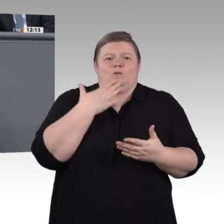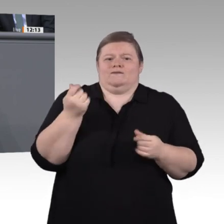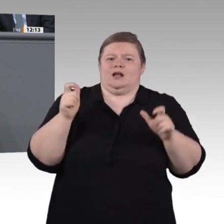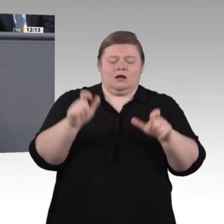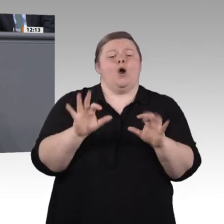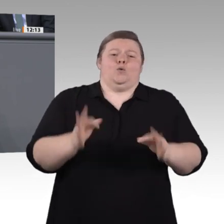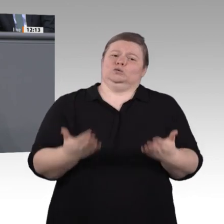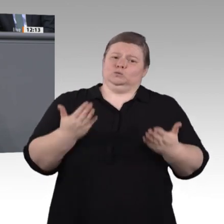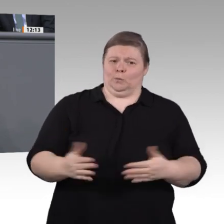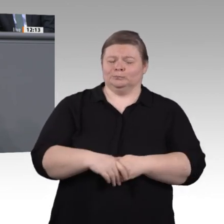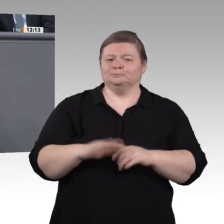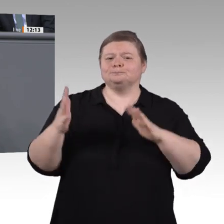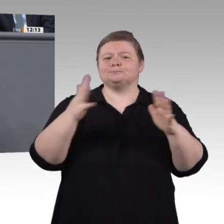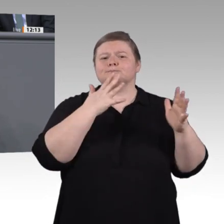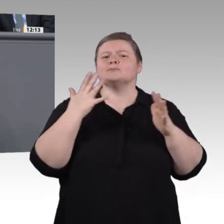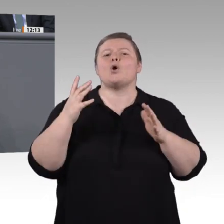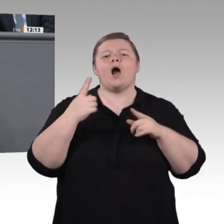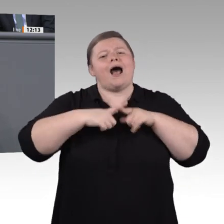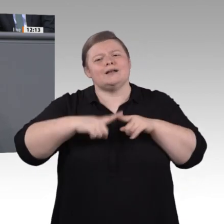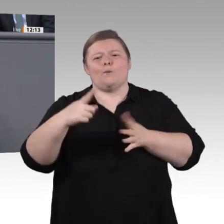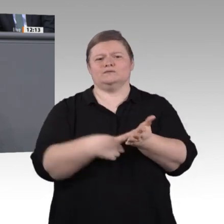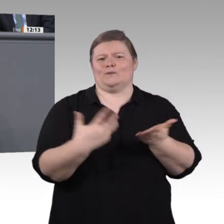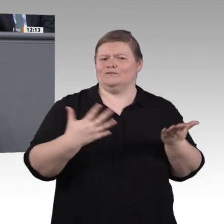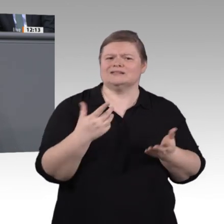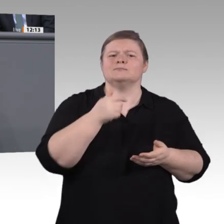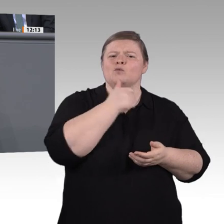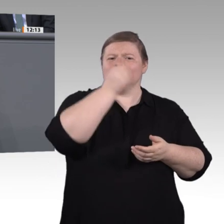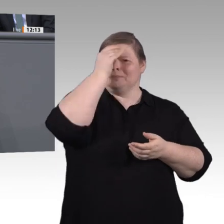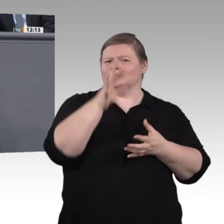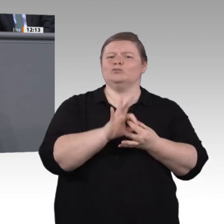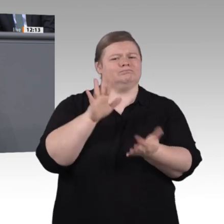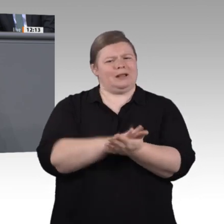Bereich zurückzuführen. Insgesamt – auch davon haben wir schon gehört – blutet